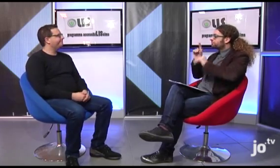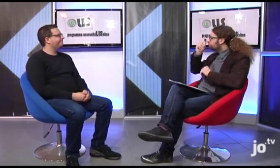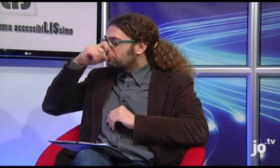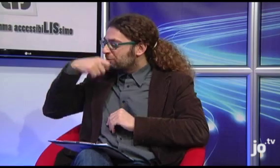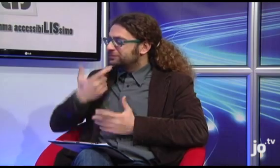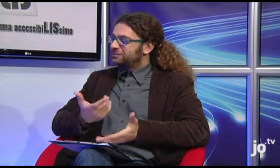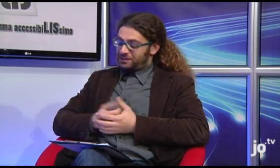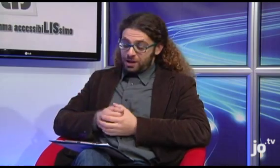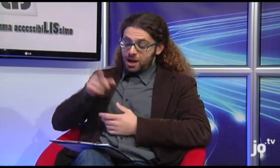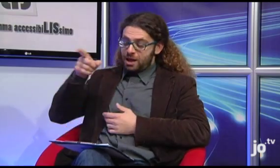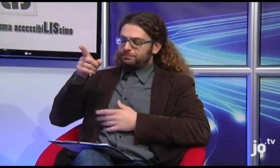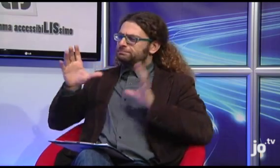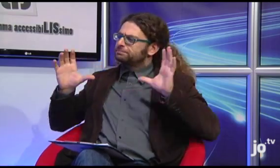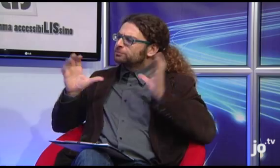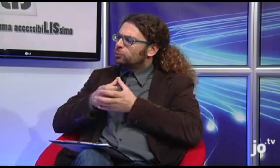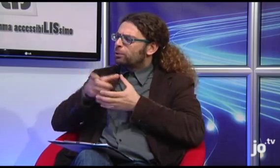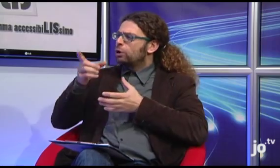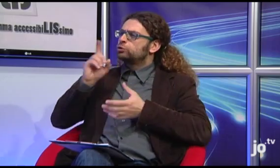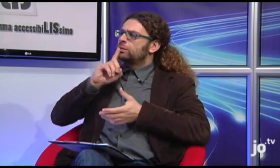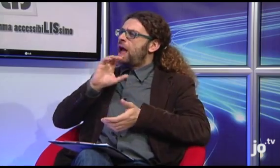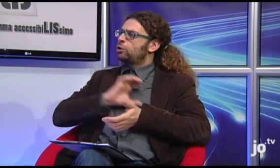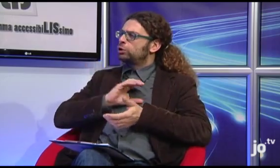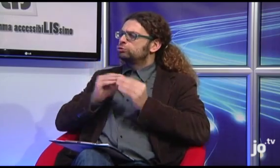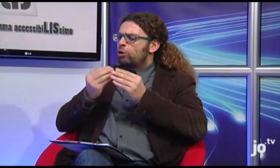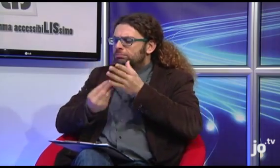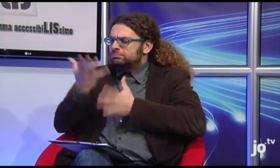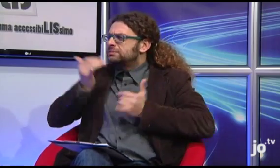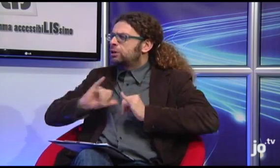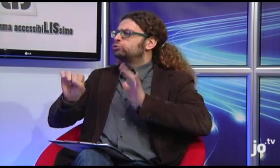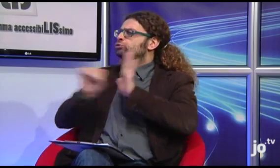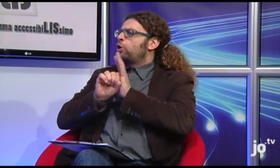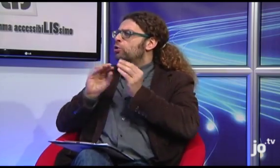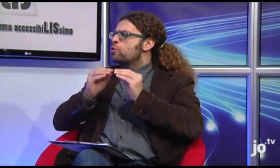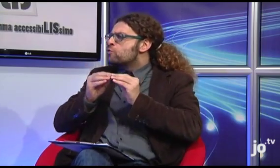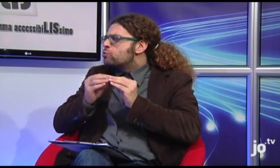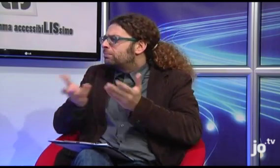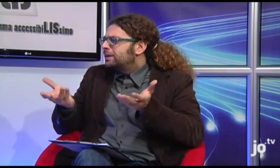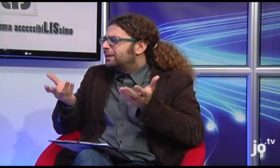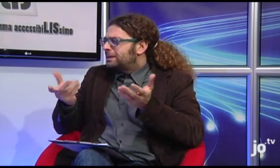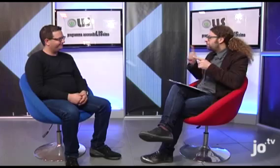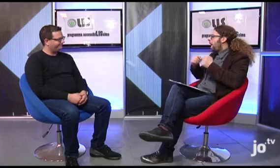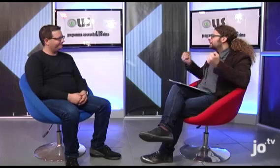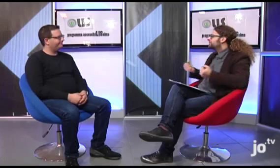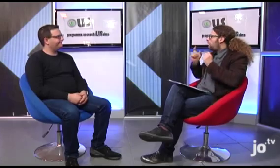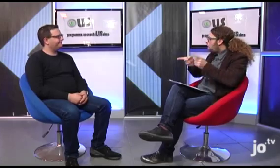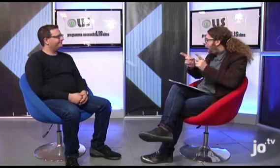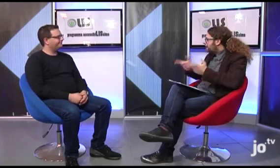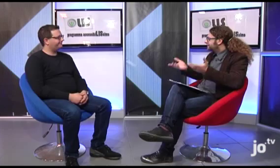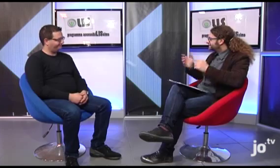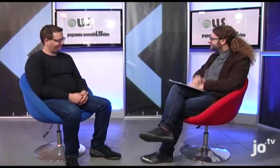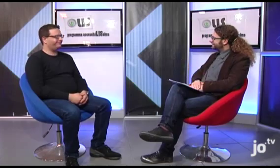Toglici una curiosità, il gruppo sordi cattolici com'è nato, qual è la sua storia e che attività svolge?